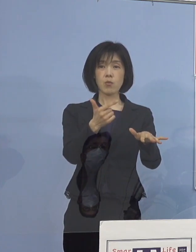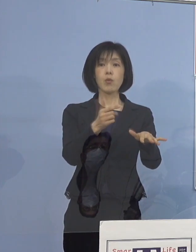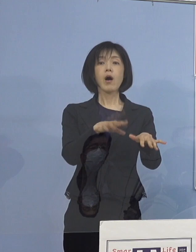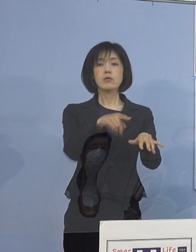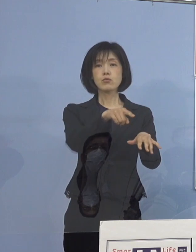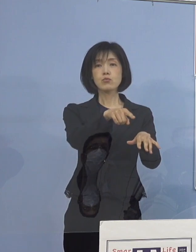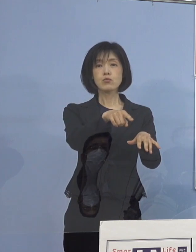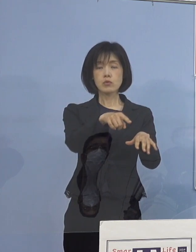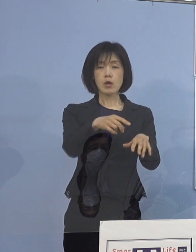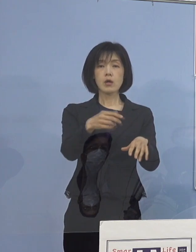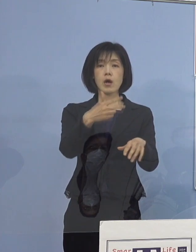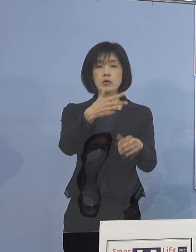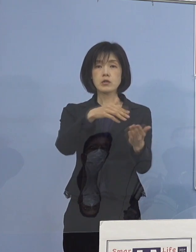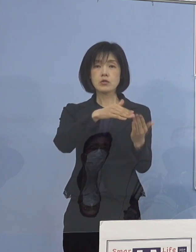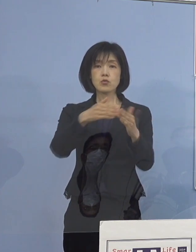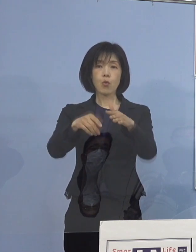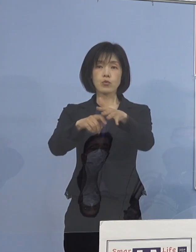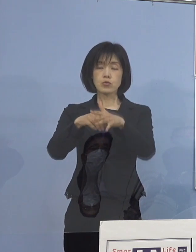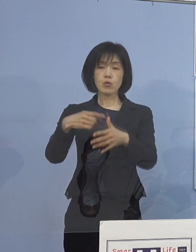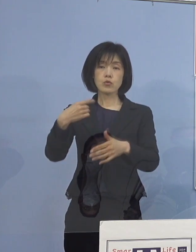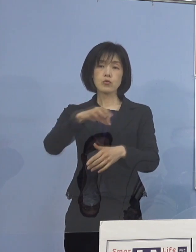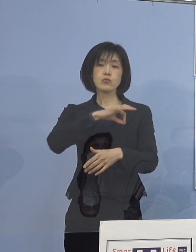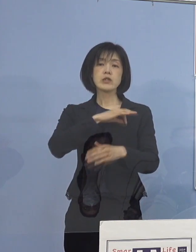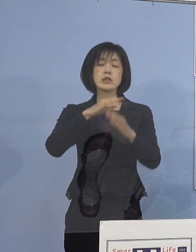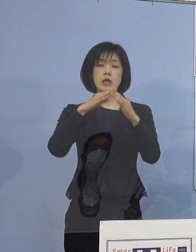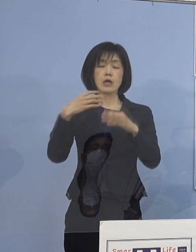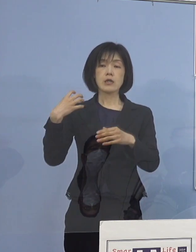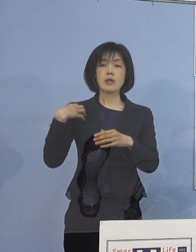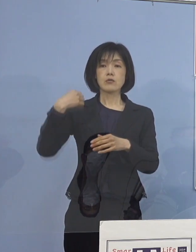市町村教育委員会 こちらの担当者とのオンライン会議